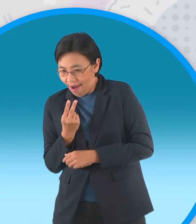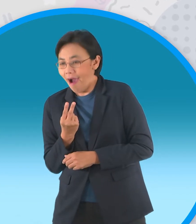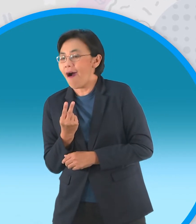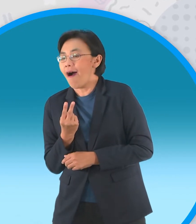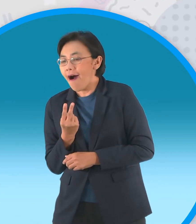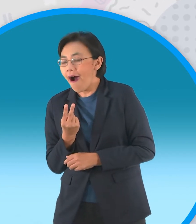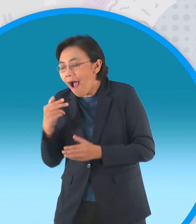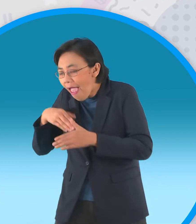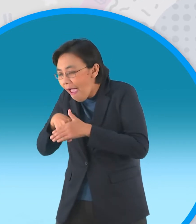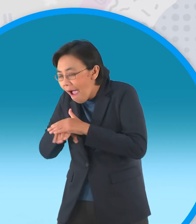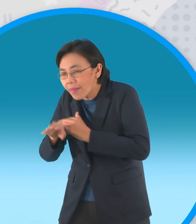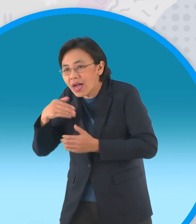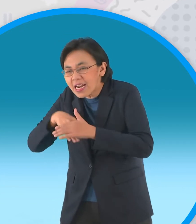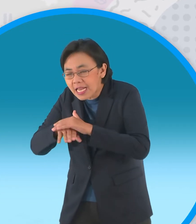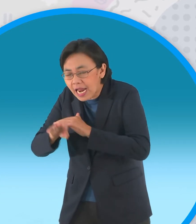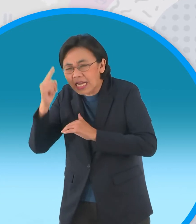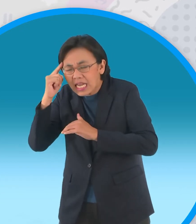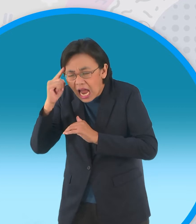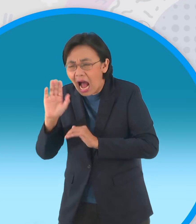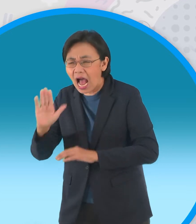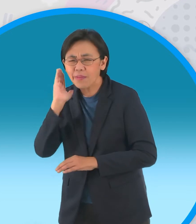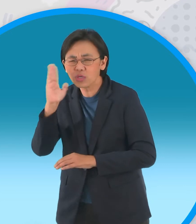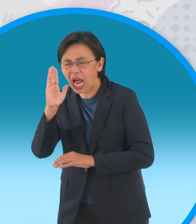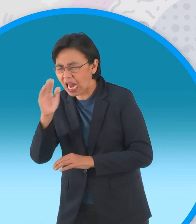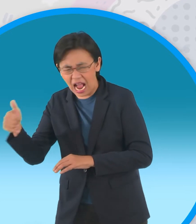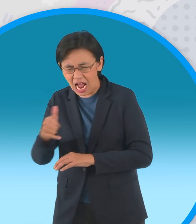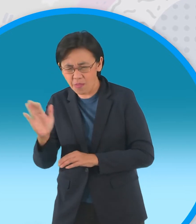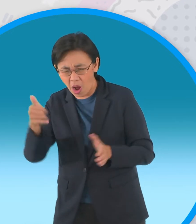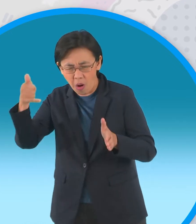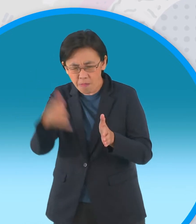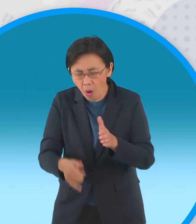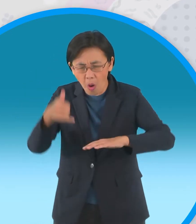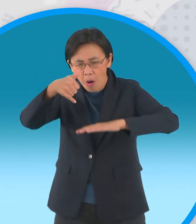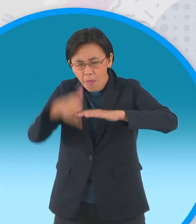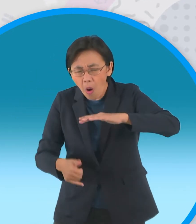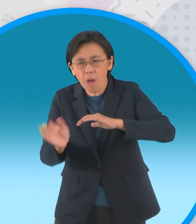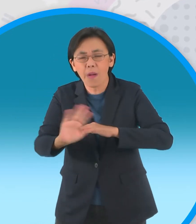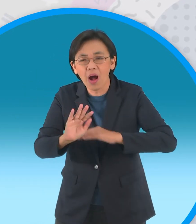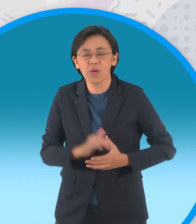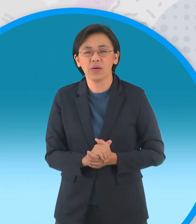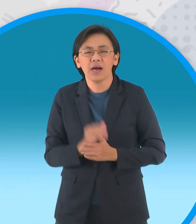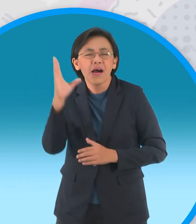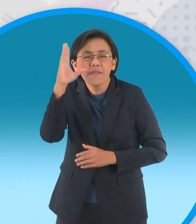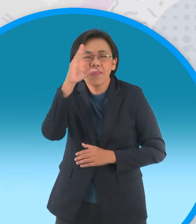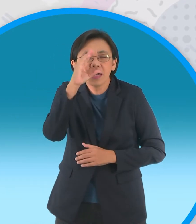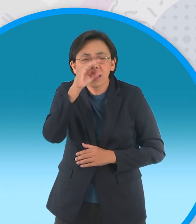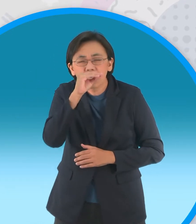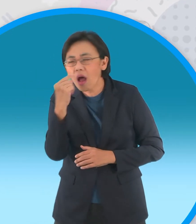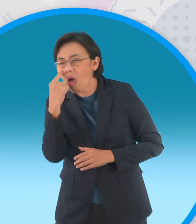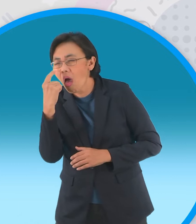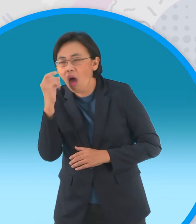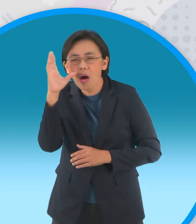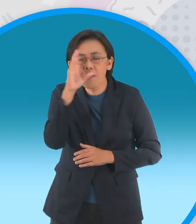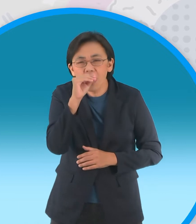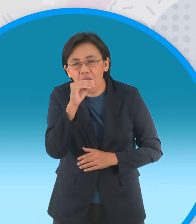จึงลอบหนีออกมาหมายจะห้ามหนุ่มคนรักไม่ให้ตกหลุมพราง คืนนั้นเป็นคืนเดือนแรมหนูแป้งวิ่งฝ่า